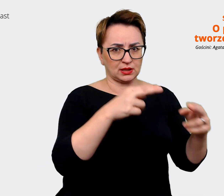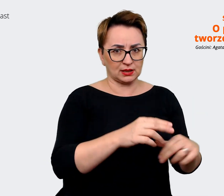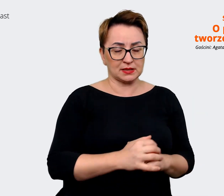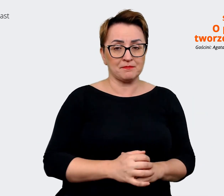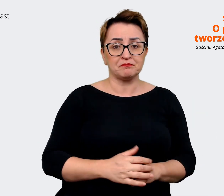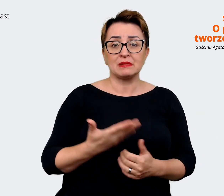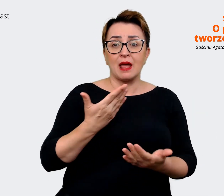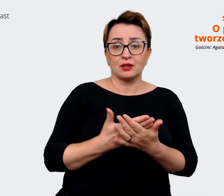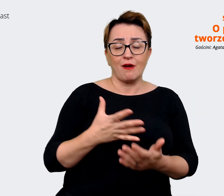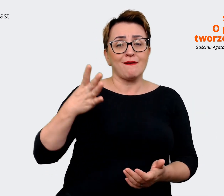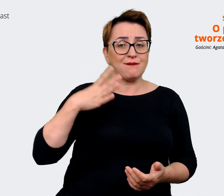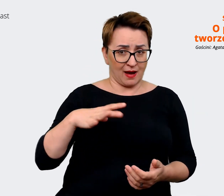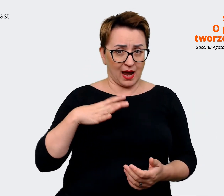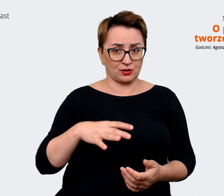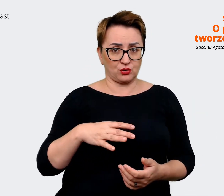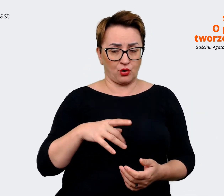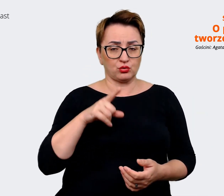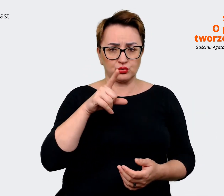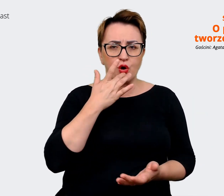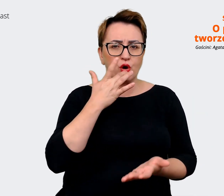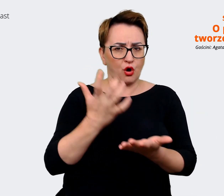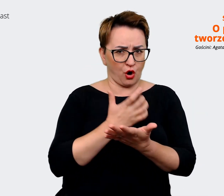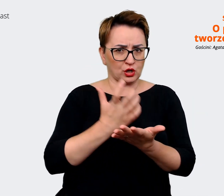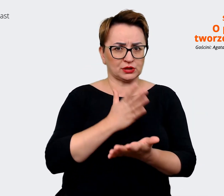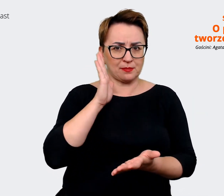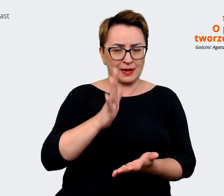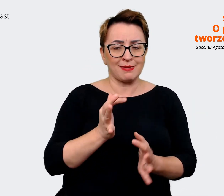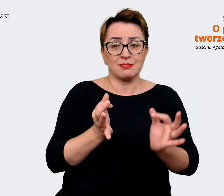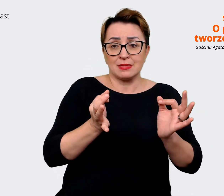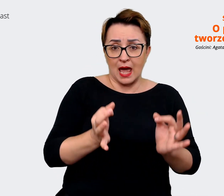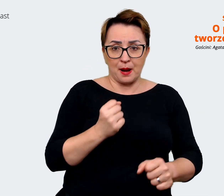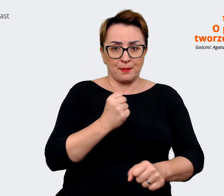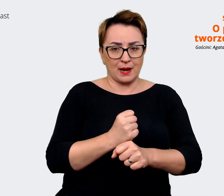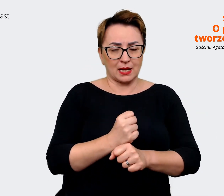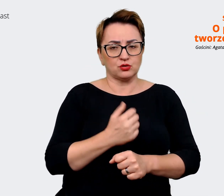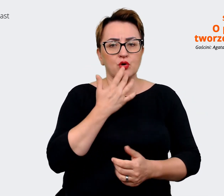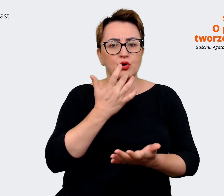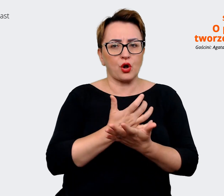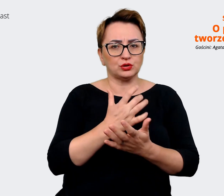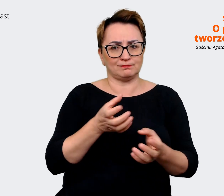jeżeli będziemy pracować póki co korzystając z dwóch message house'ów, które są zbliżone